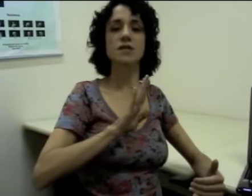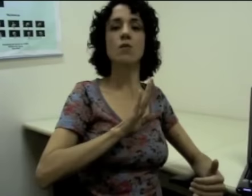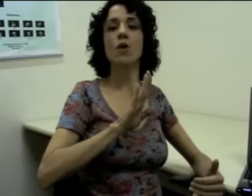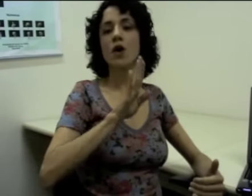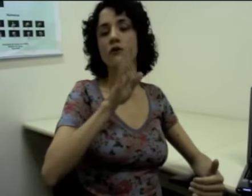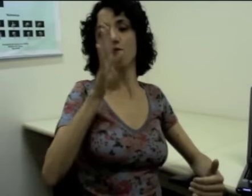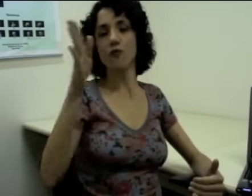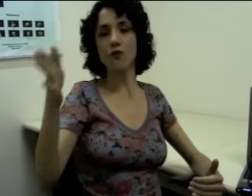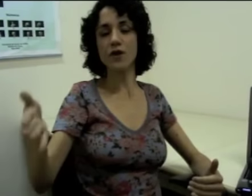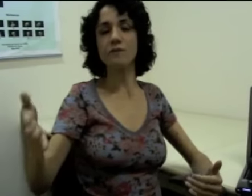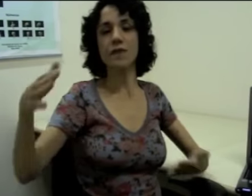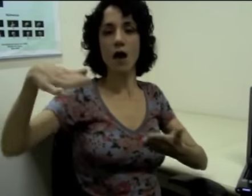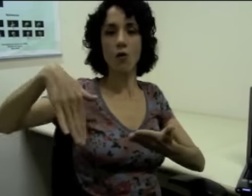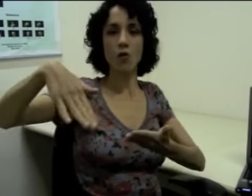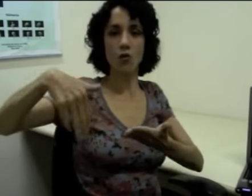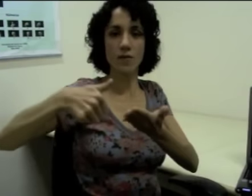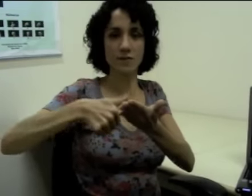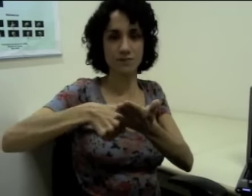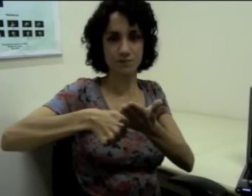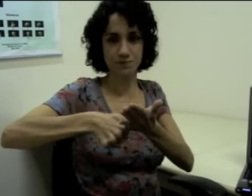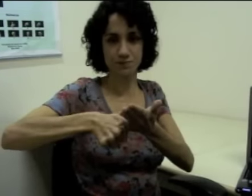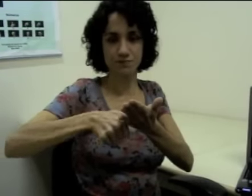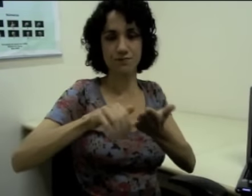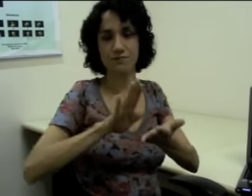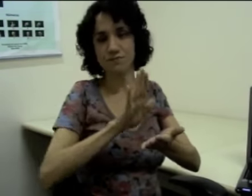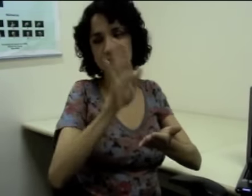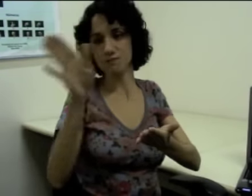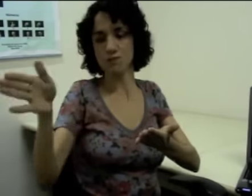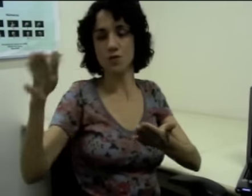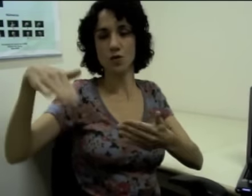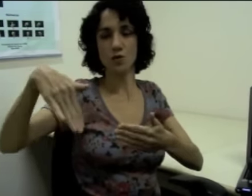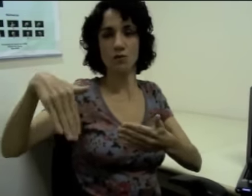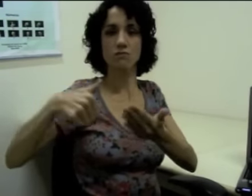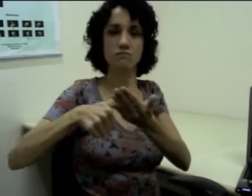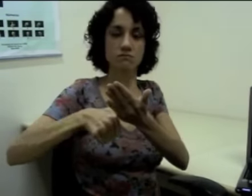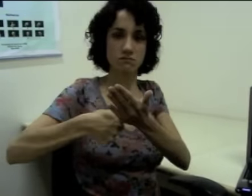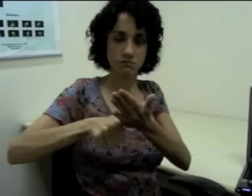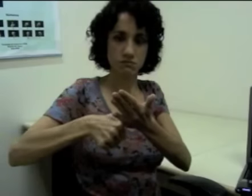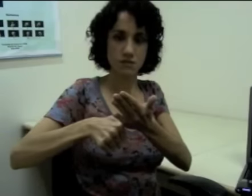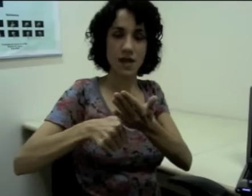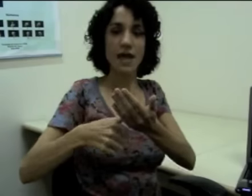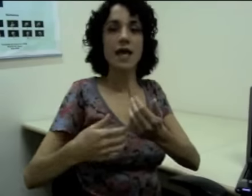Por exemplo, “fui ao clube”. (sinalização)